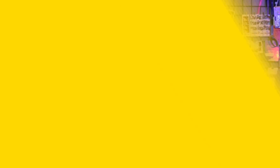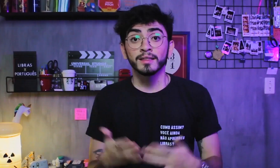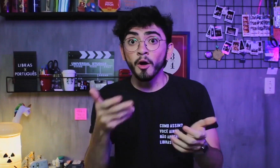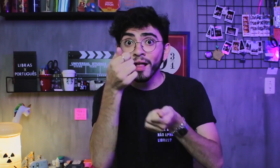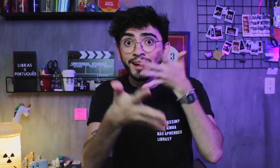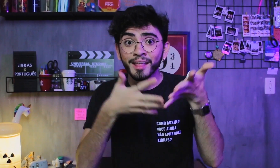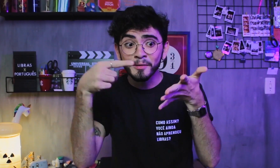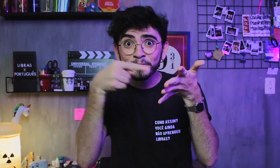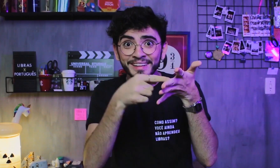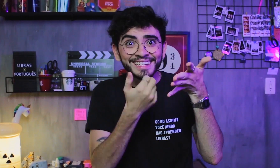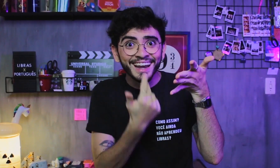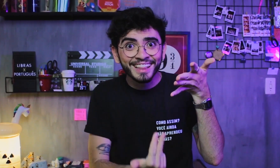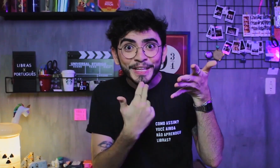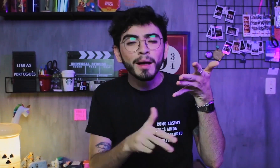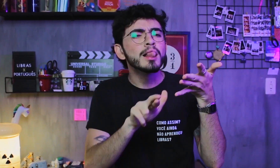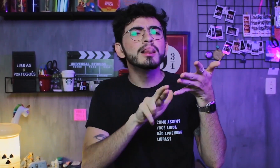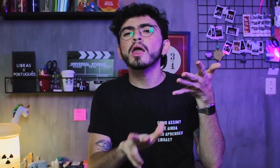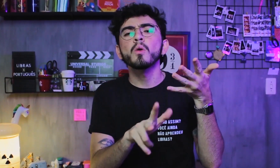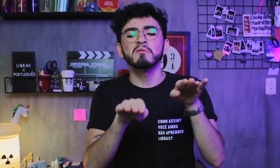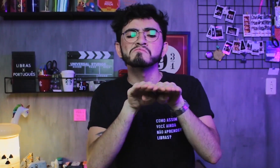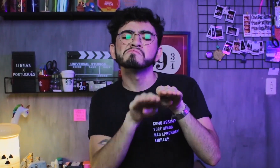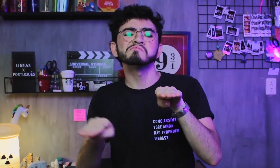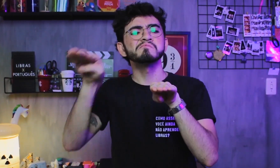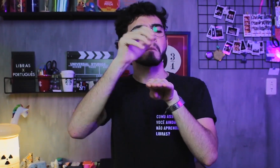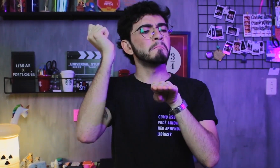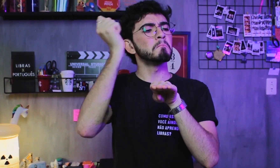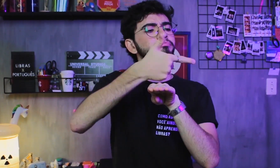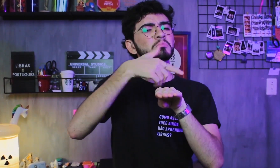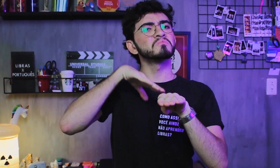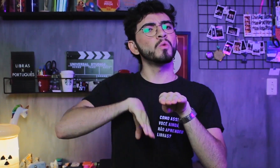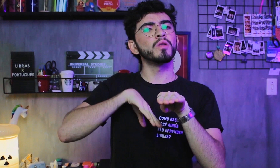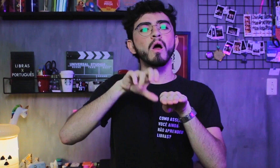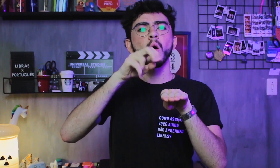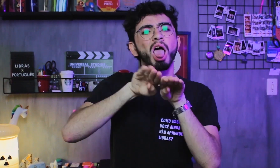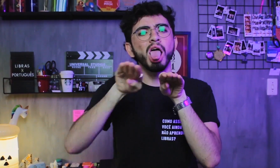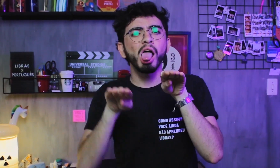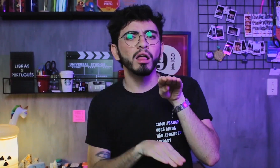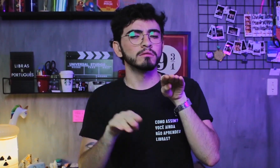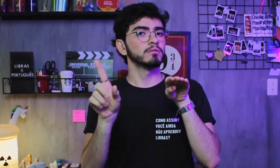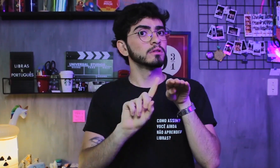A Libras não é uma língua superior e nem inferior ao Português,